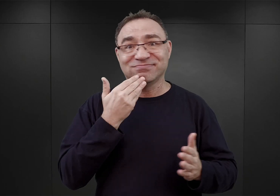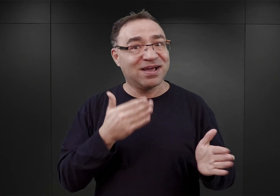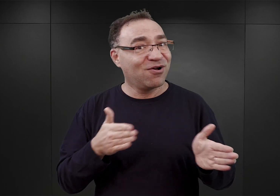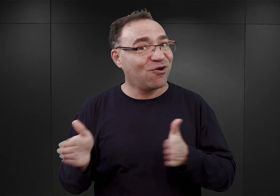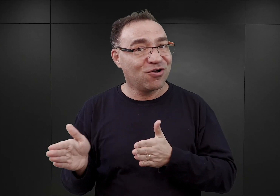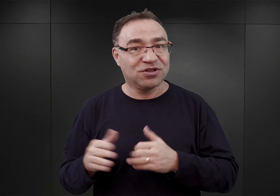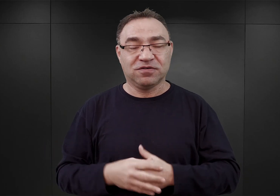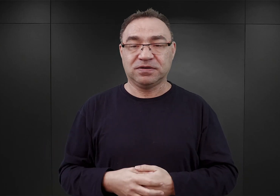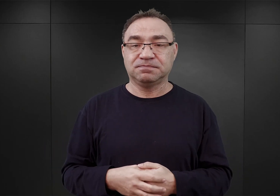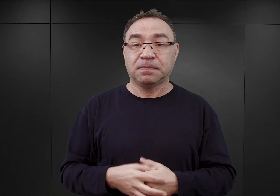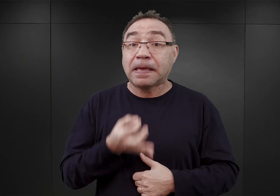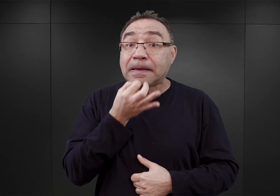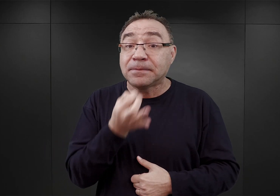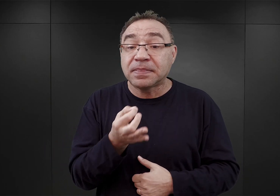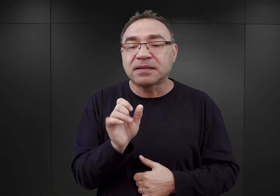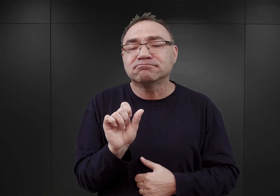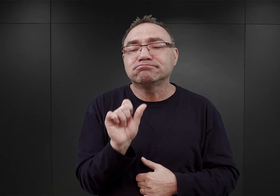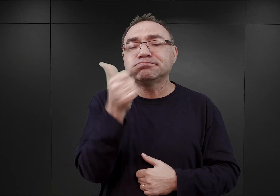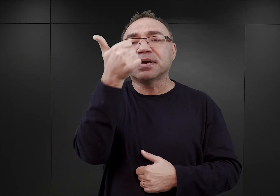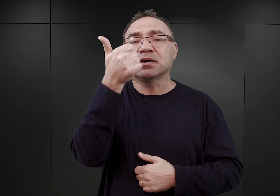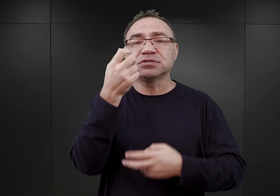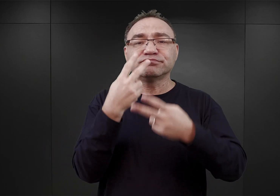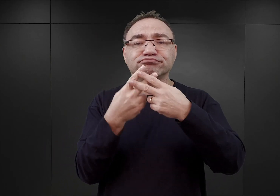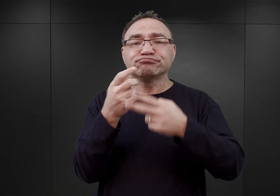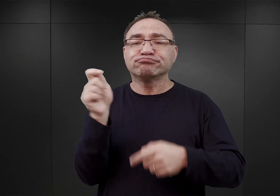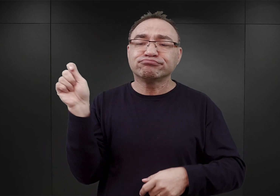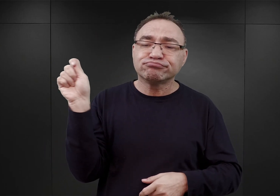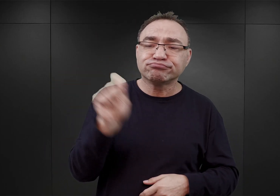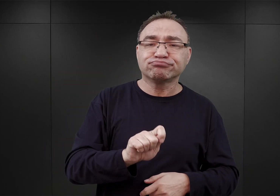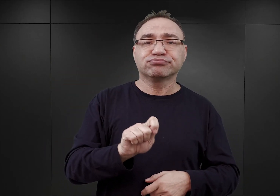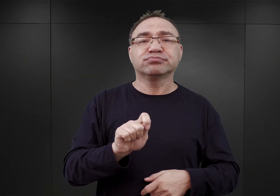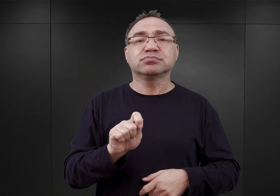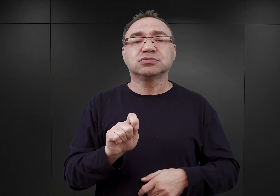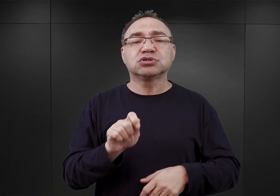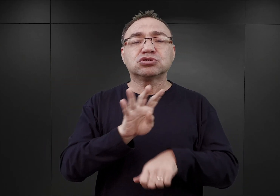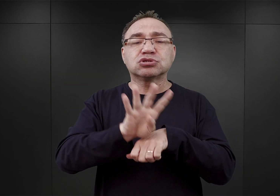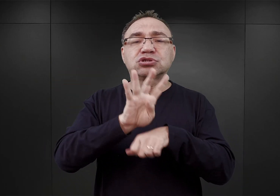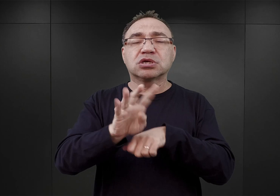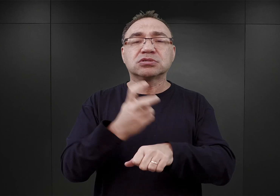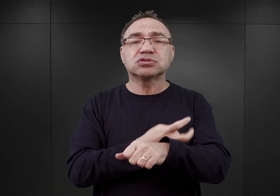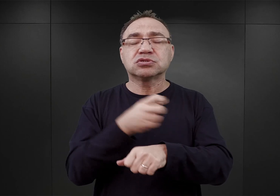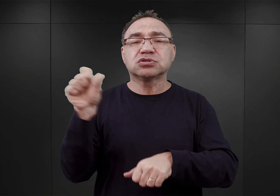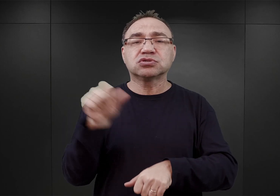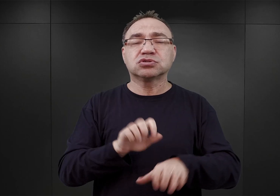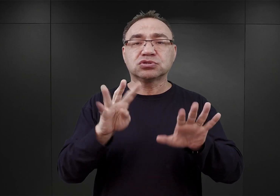Kim byli pierwsi więźniowie, którzy przybyli do Auschwitz 14 czerwca 1940 roku